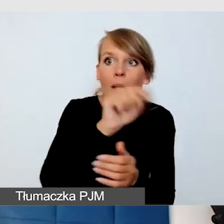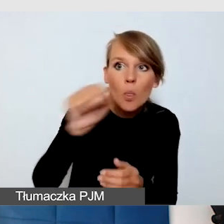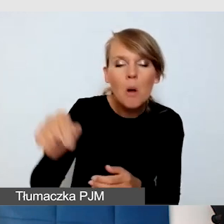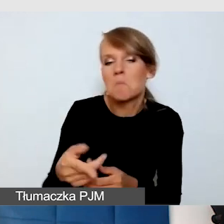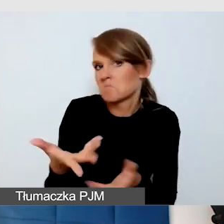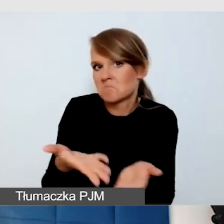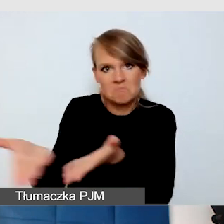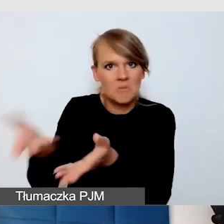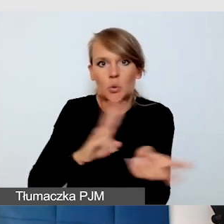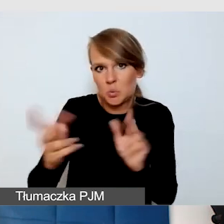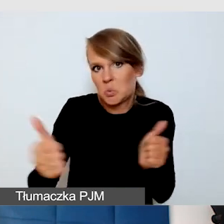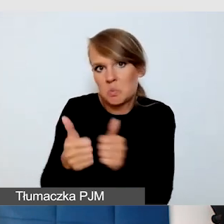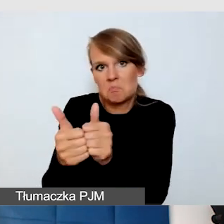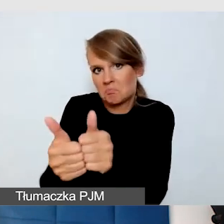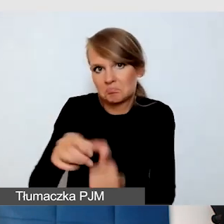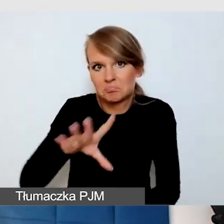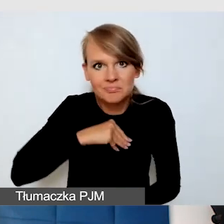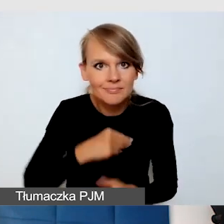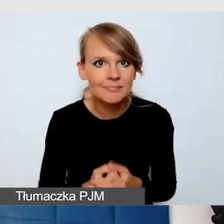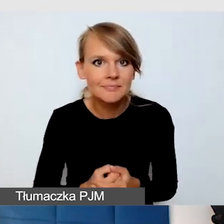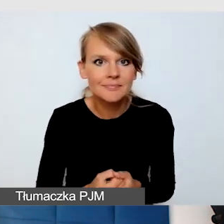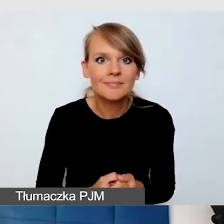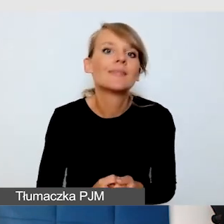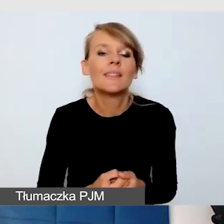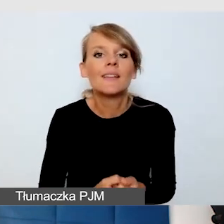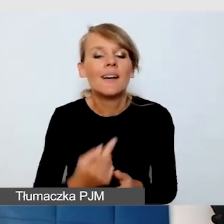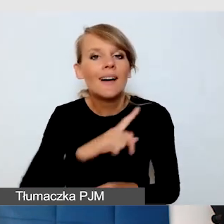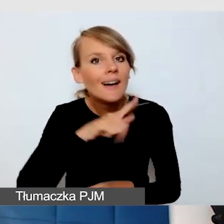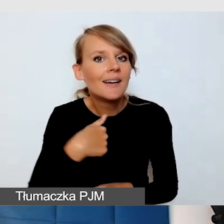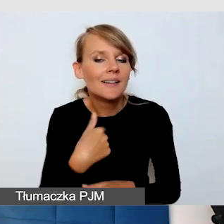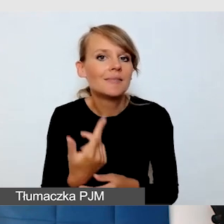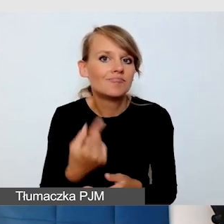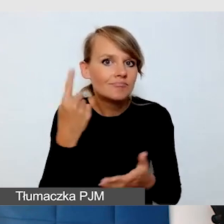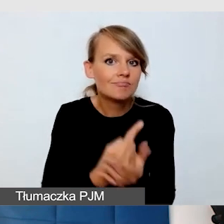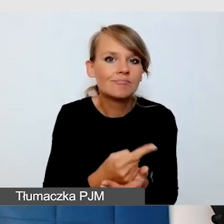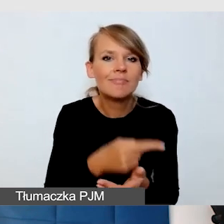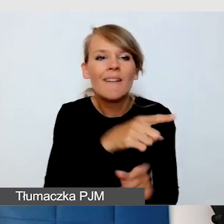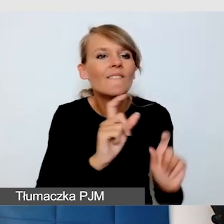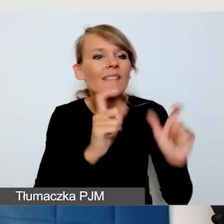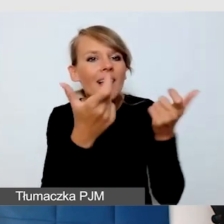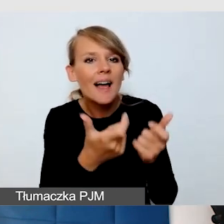że udało nam się jakiś wyłom zrobić w tym, że te wydarzenia, które są małe, które są niskobudżetowe